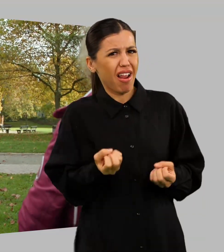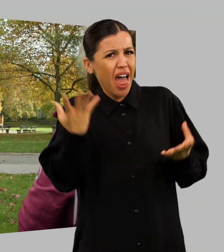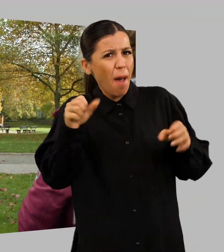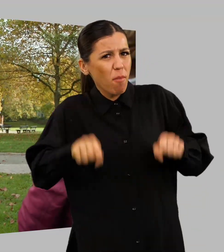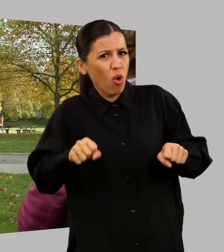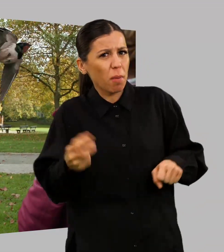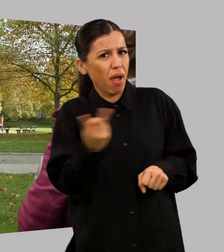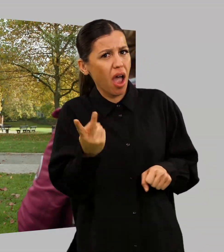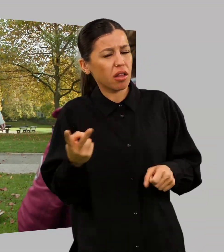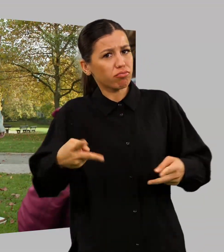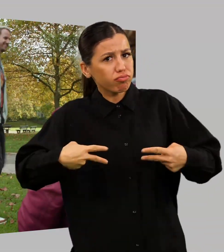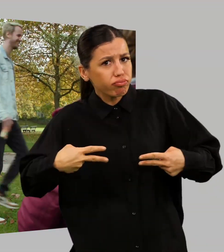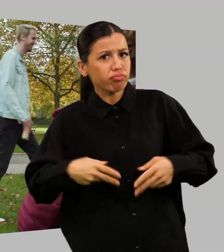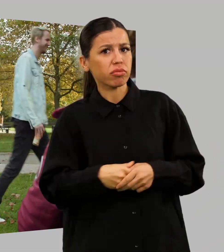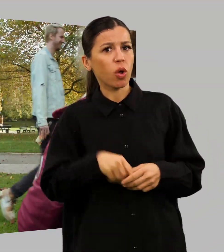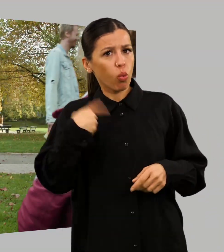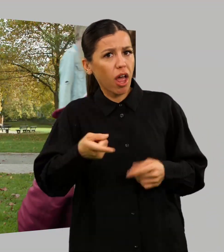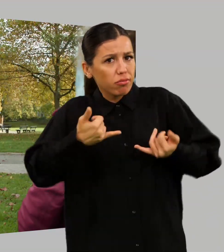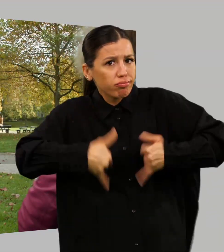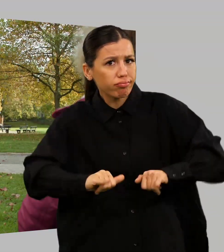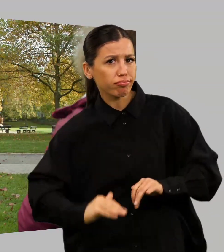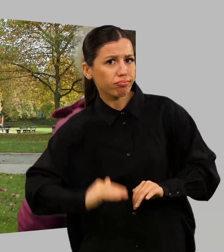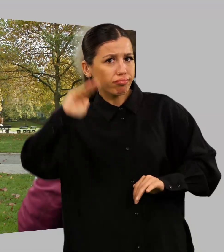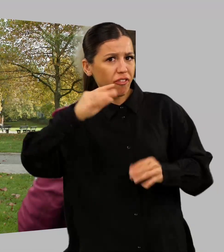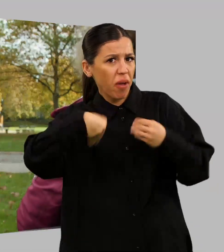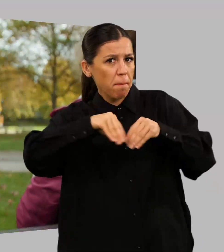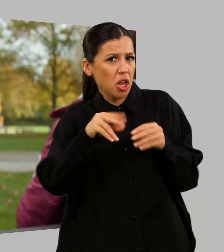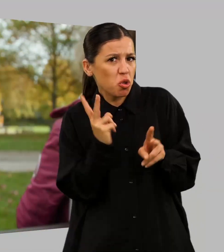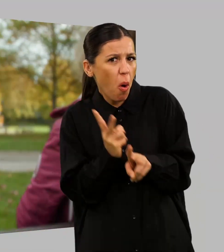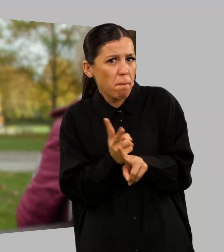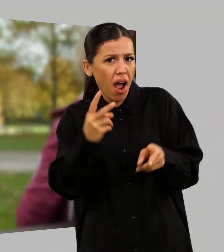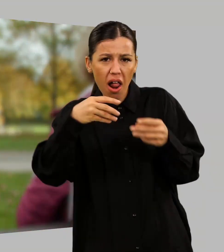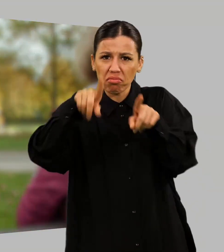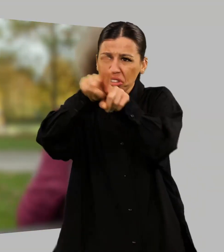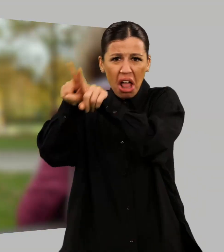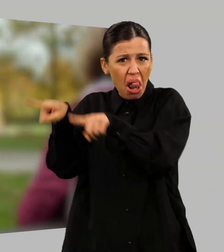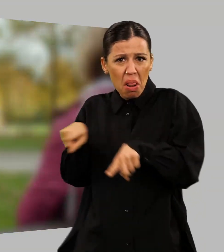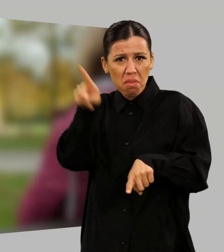Die haben halt ge... Ist doch eine ganz normale Familie, wie alle anderen auch.